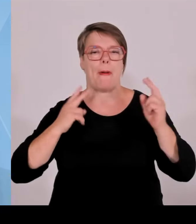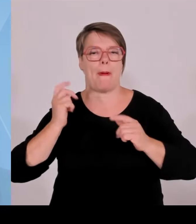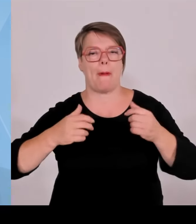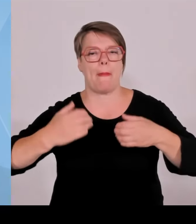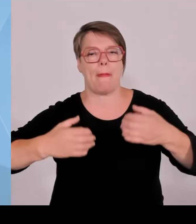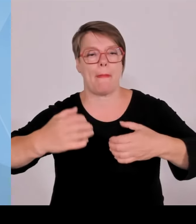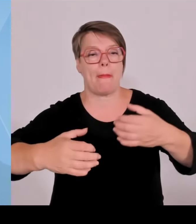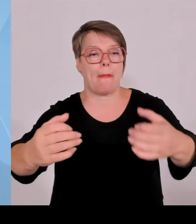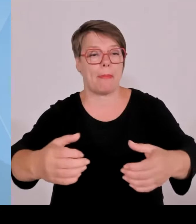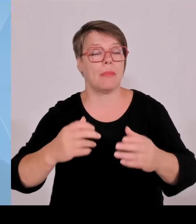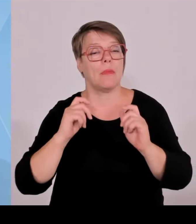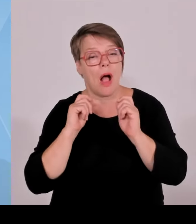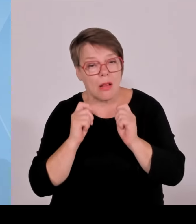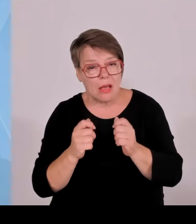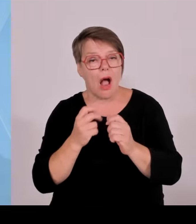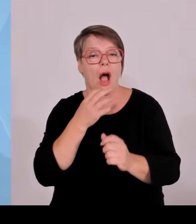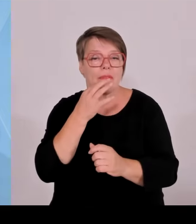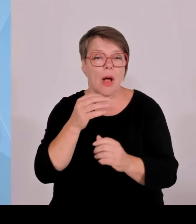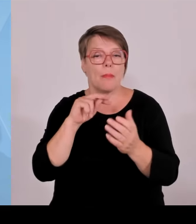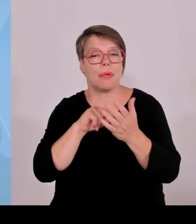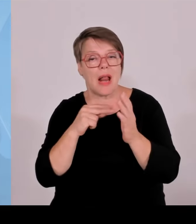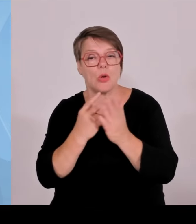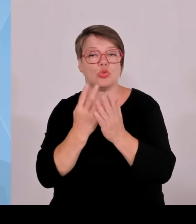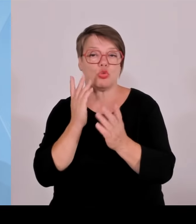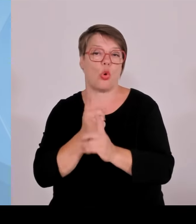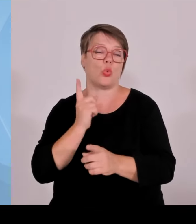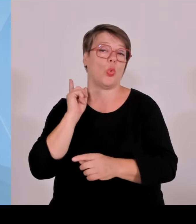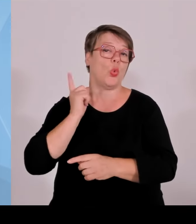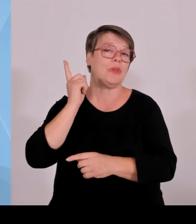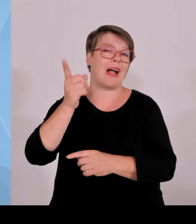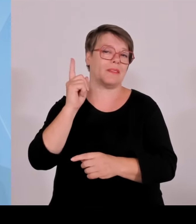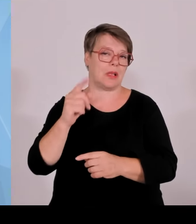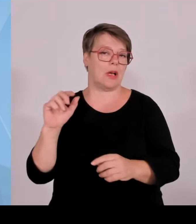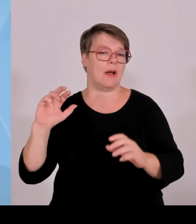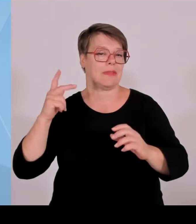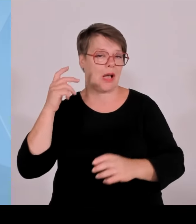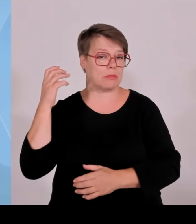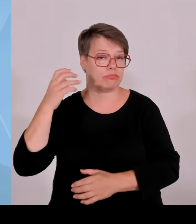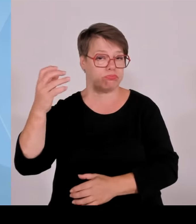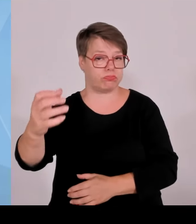kommen, aber NRW hat ja im ersten Halbjahr 24 soundso viel, wie viel hat Bayern nur?